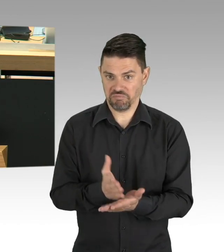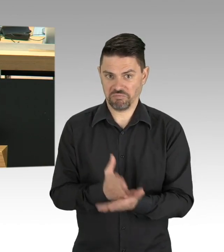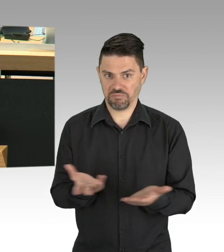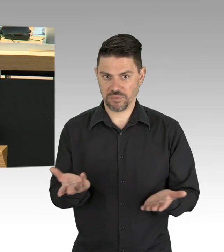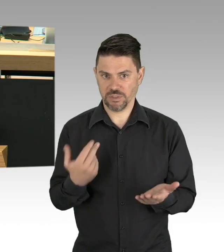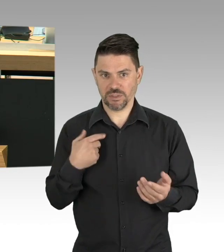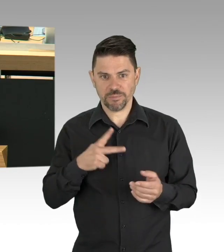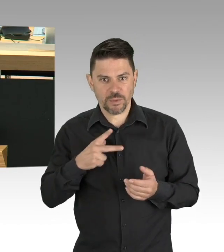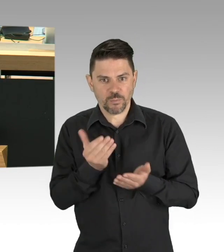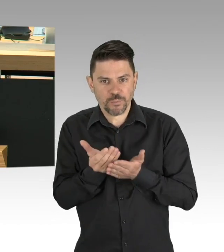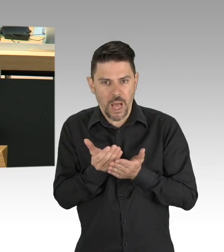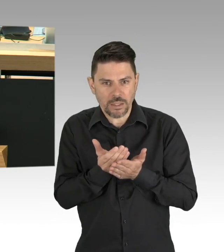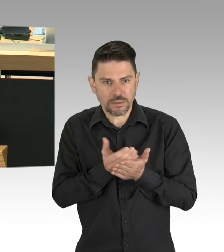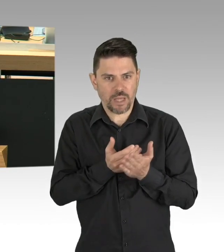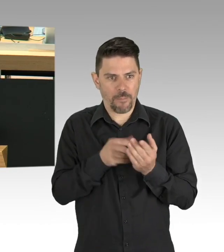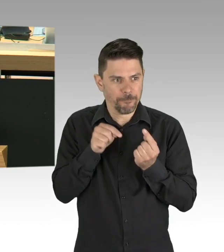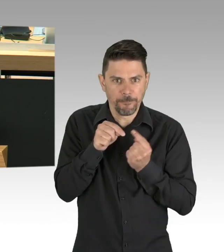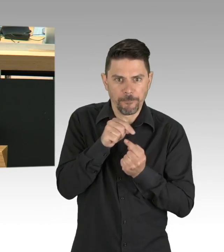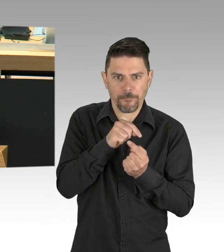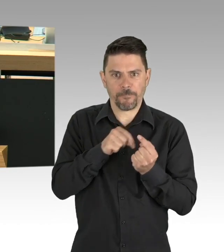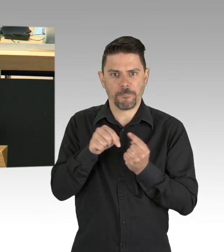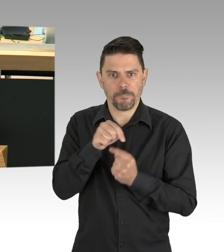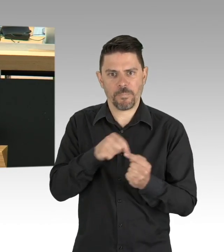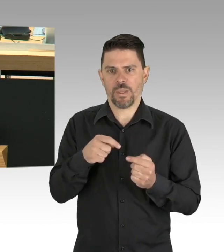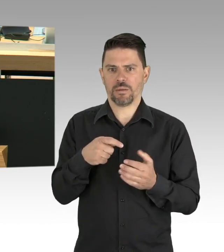Sie bilden 3000, über 3000 Auszubildende aus.